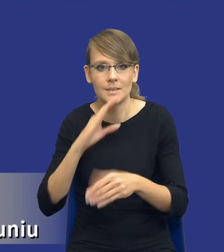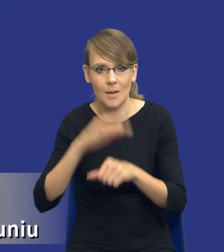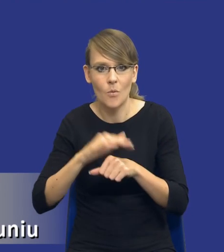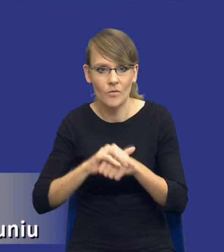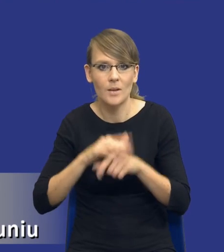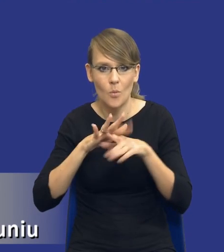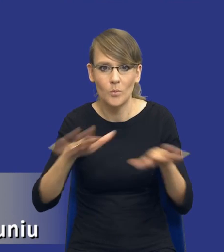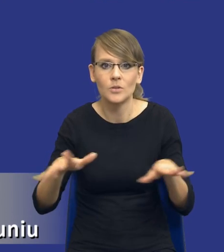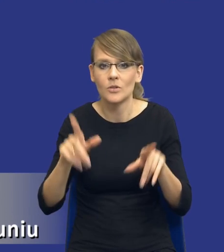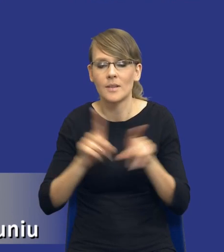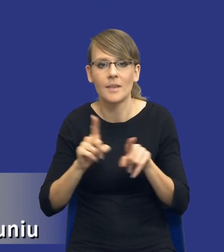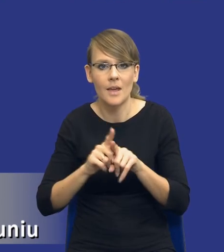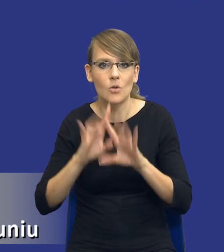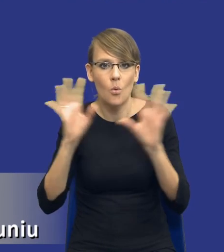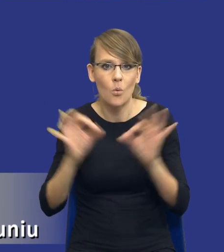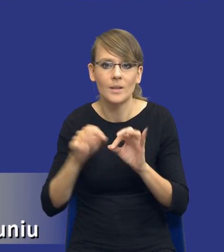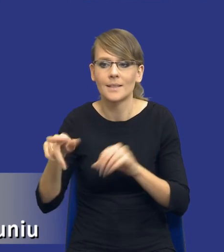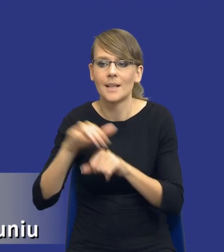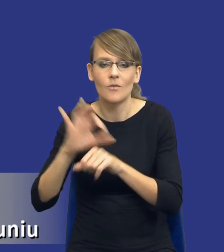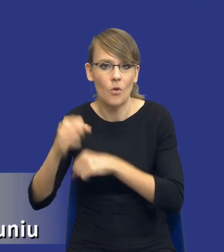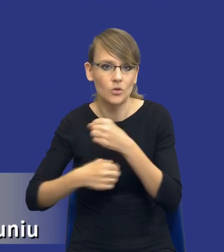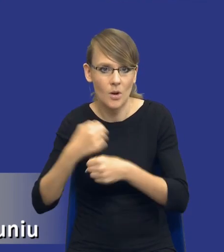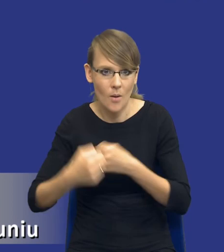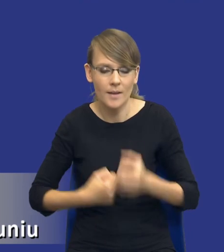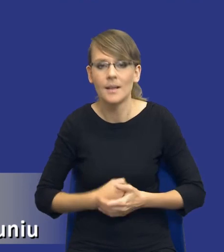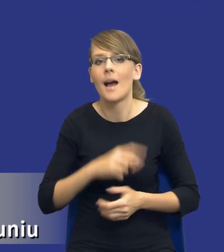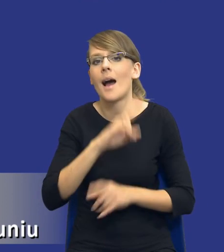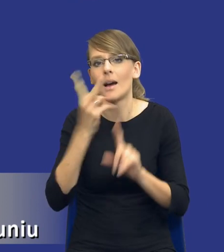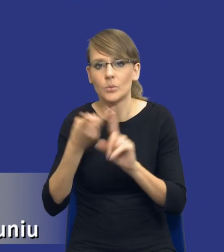ogóle działań zamawiającego jeszcze przed postępowaniem, a z drugiej strony komisja